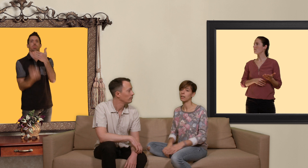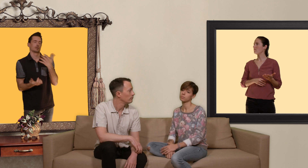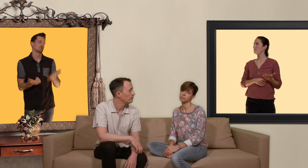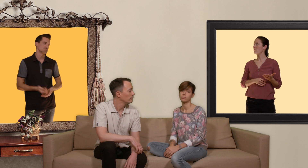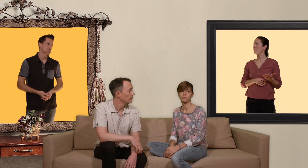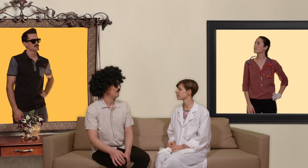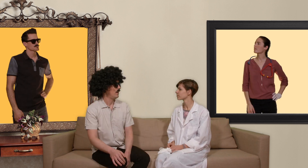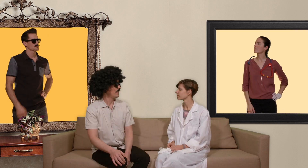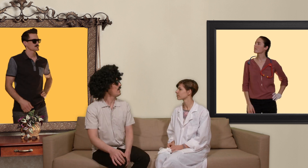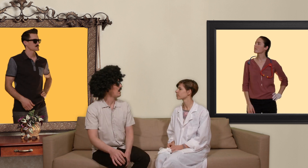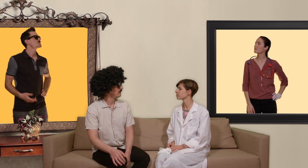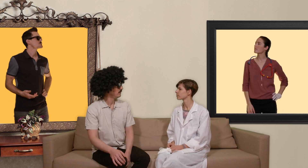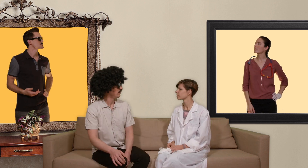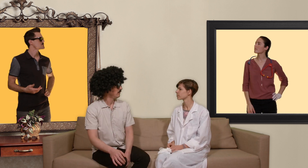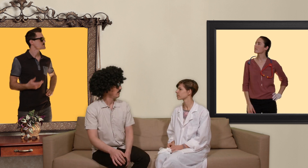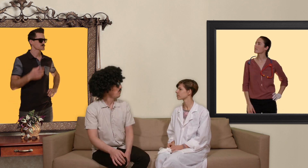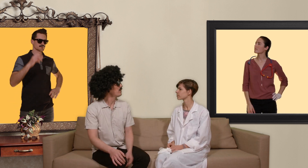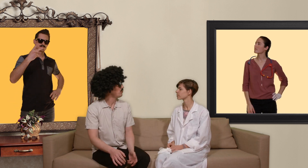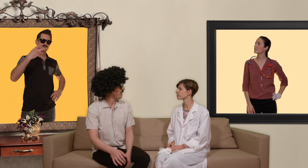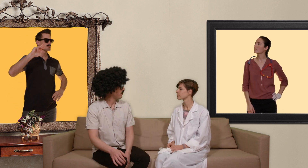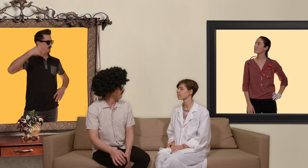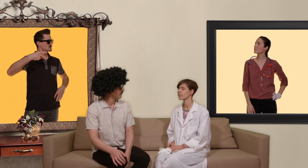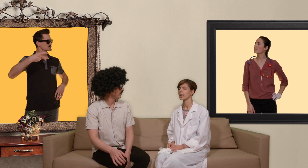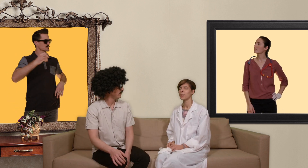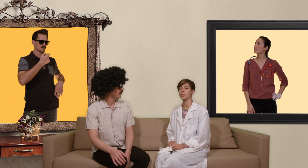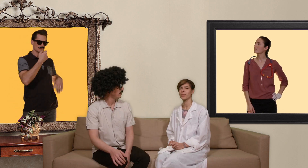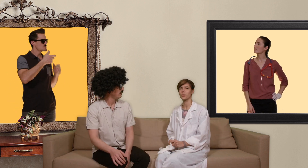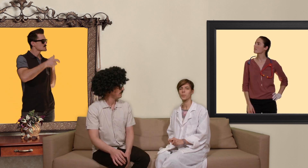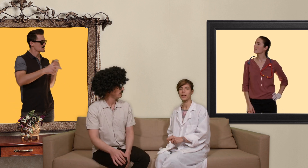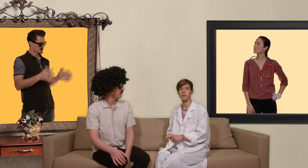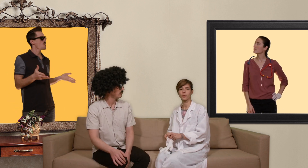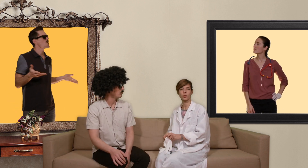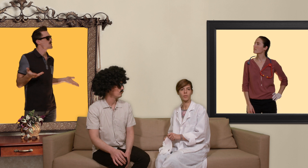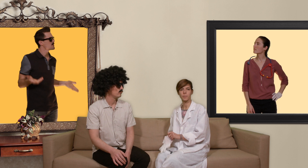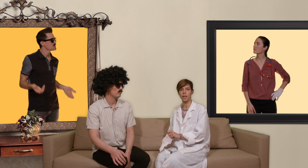et Green Ga comment on est sous PrEP pour être sous PrEP, il faut être suivi par un